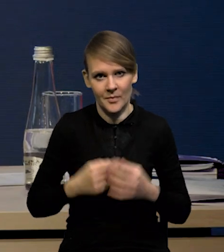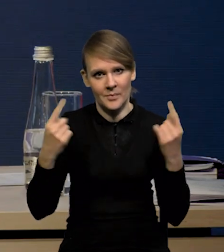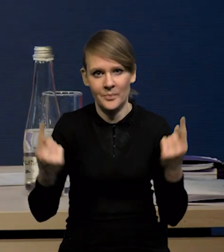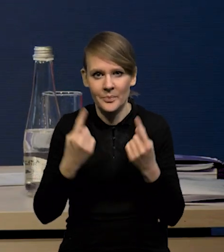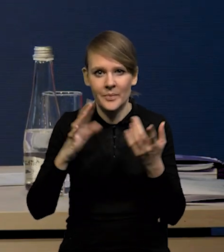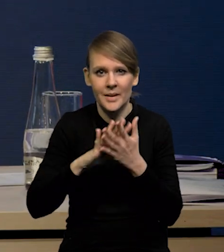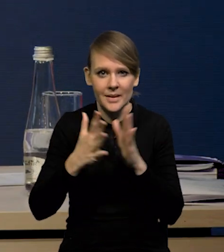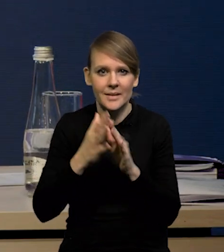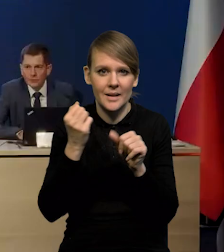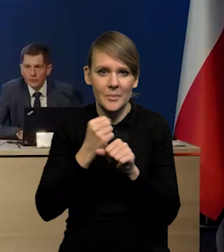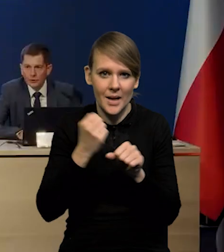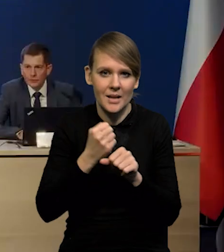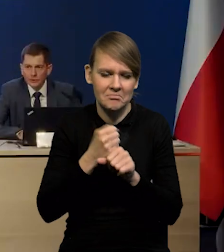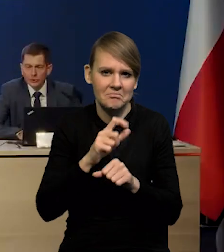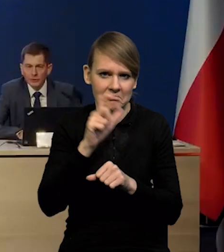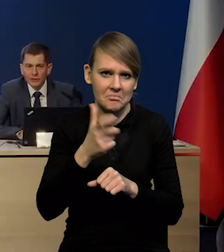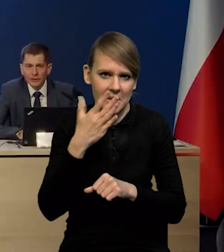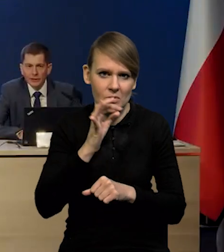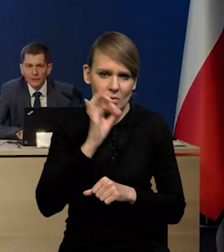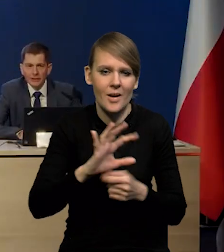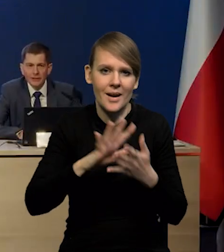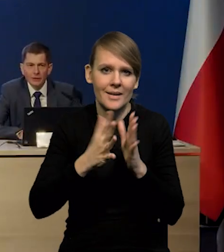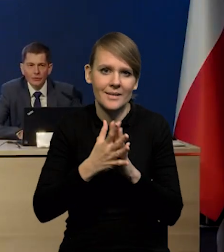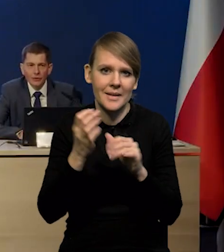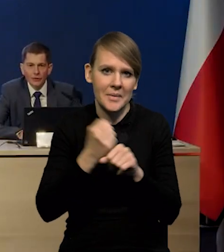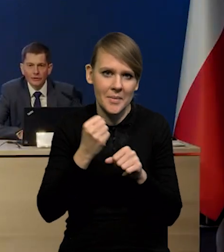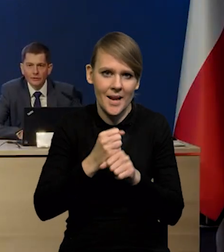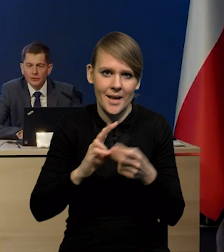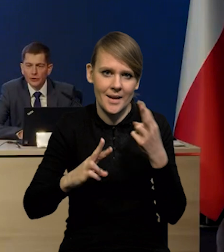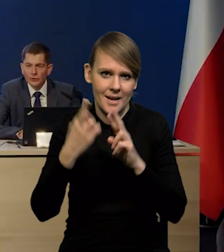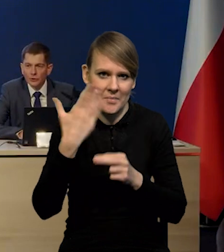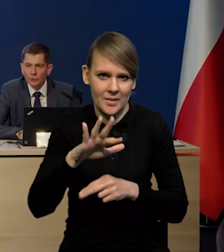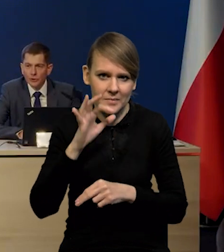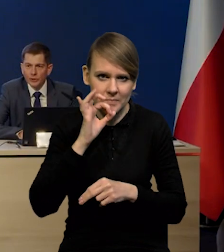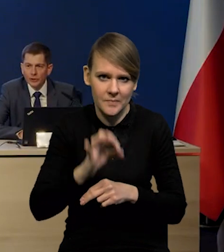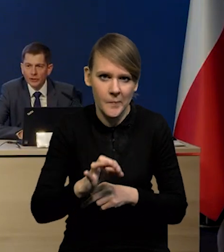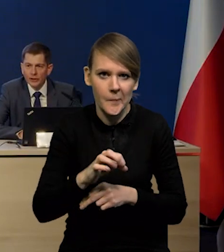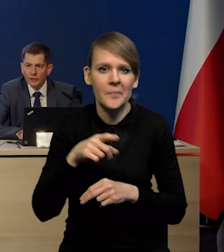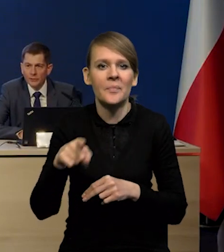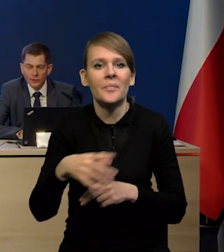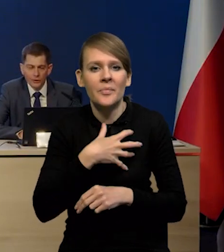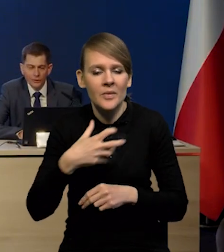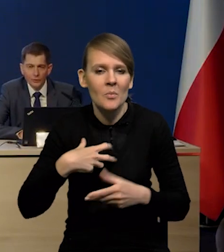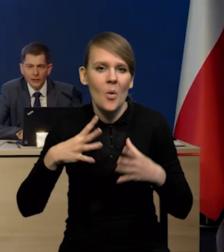Sytuacja na rynku pracy wciąż jest bardzo dobra. Rynek pracy reaguje zadziwiająco dobrze na spowolnienie gospodarki.